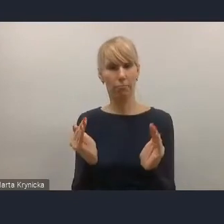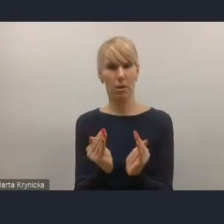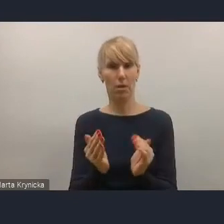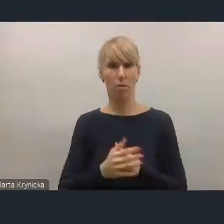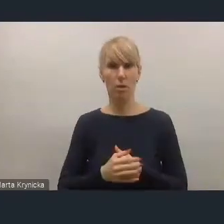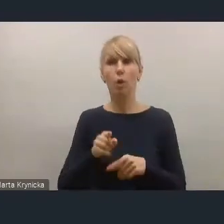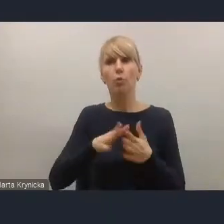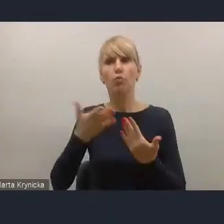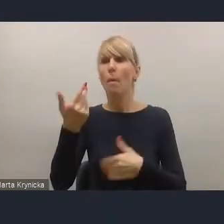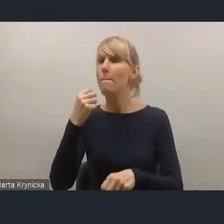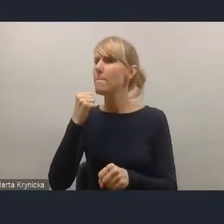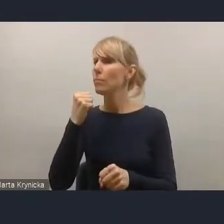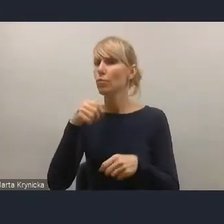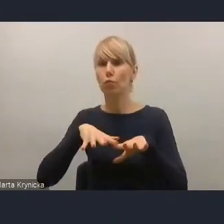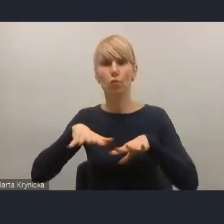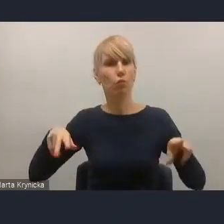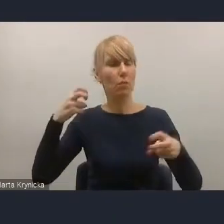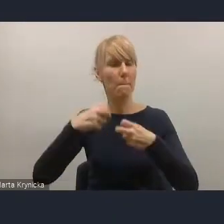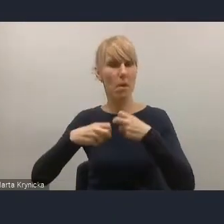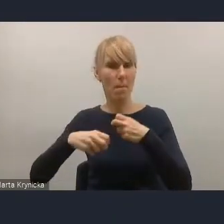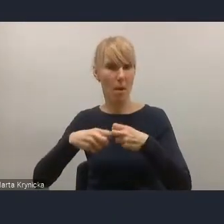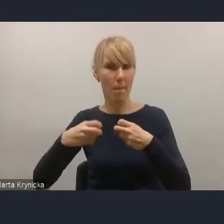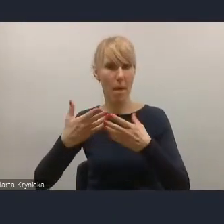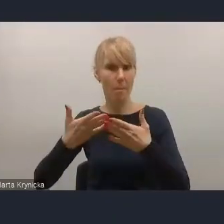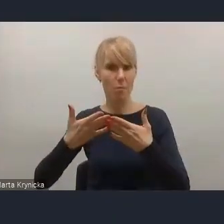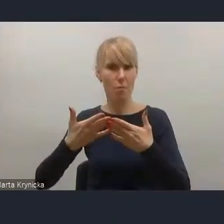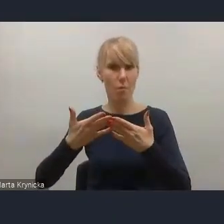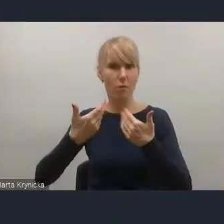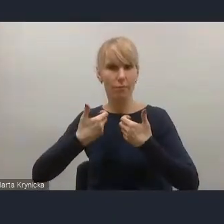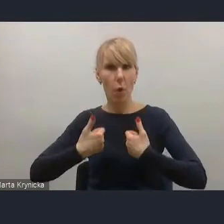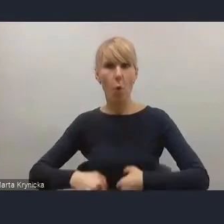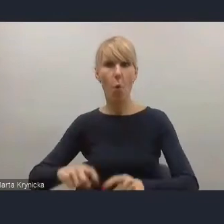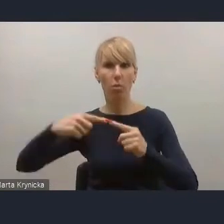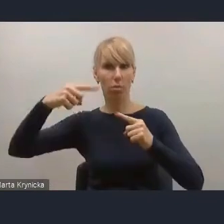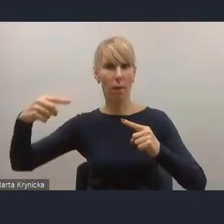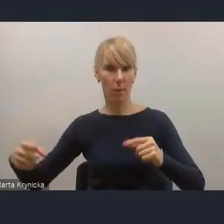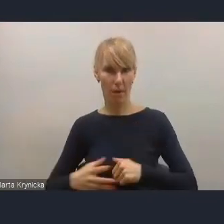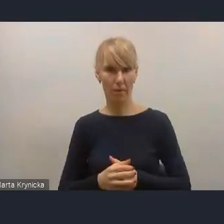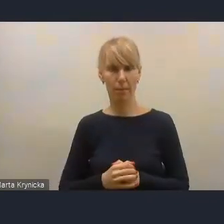w związku z tym tam kwestie dbałości o istniejące zasoby są bardzo ważne.